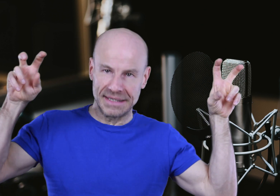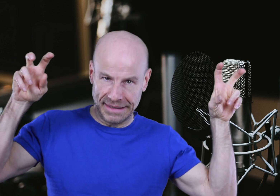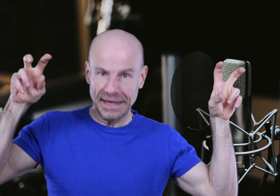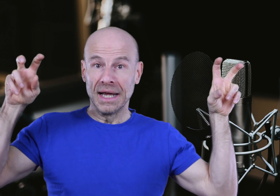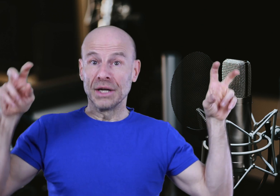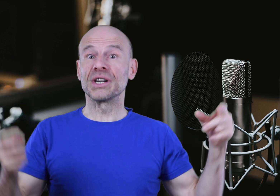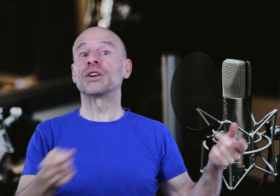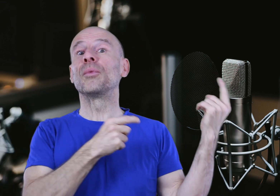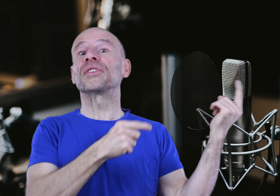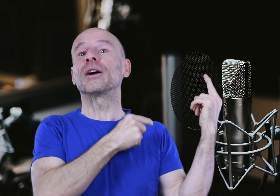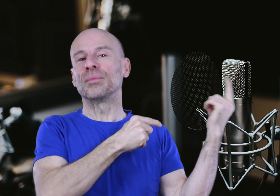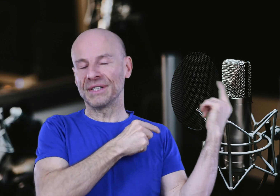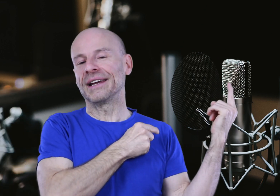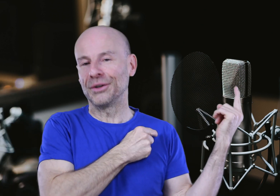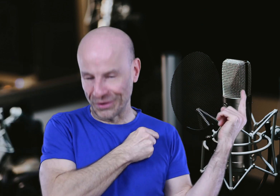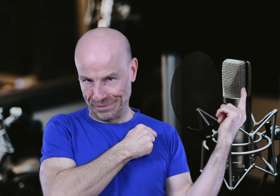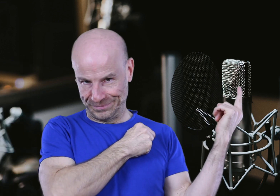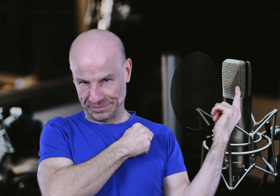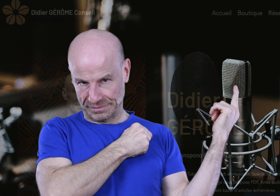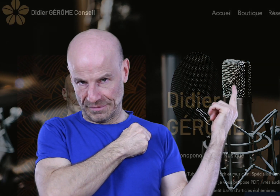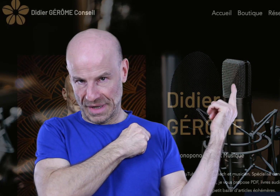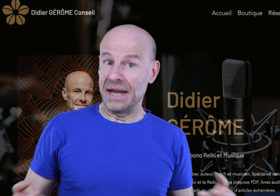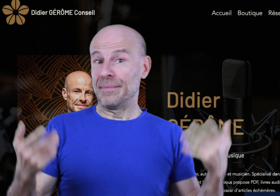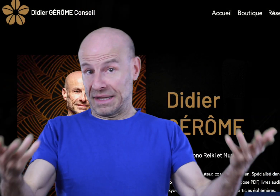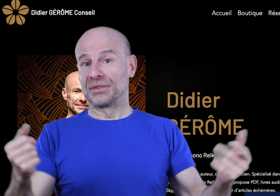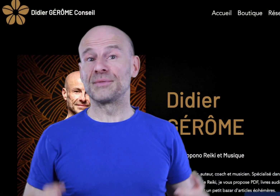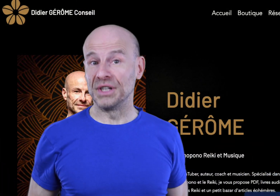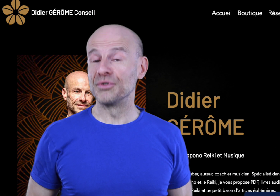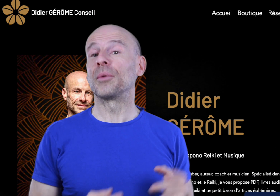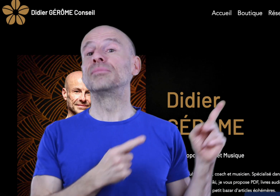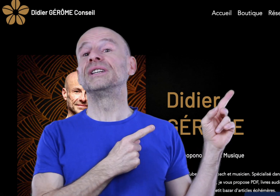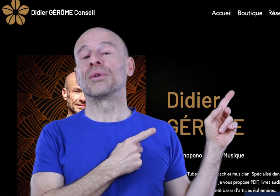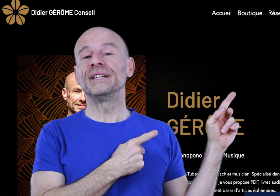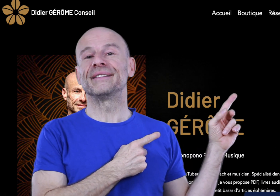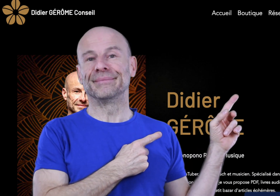Créatrice Guidée” que j’avais commencée à composer il y a quelques temps. Et elle est maintenant disponible sur ma boutique en ligne ici.